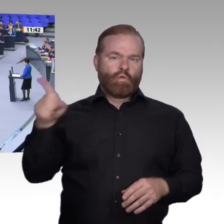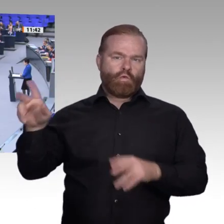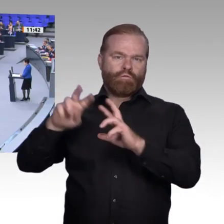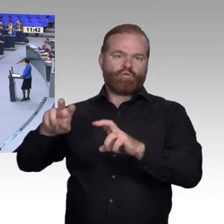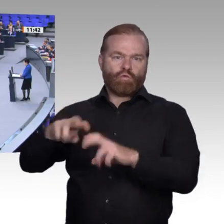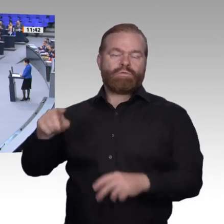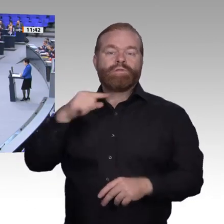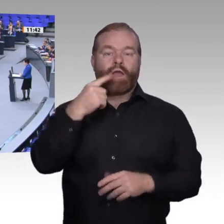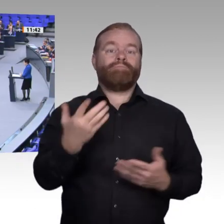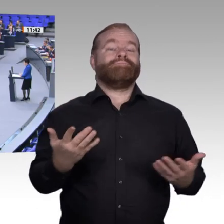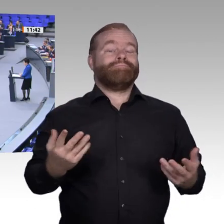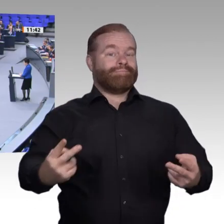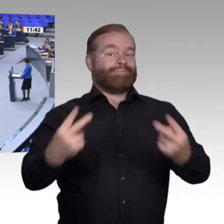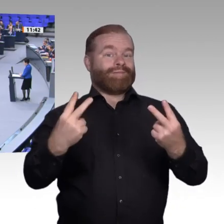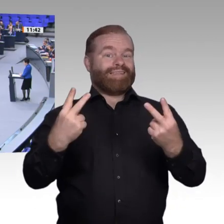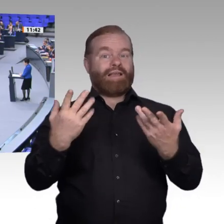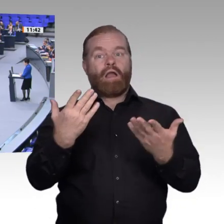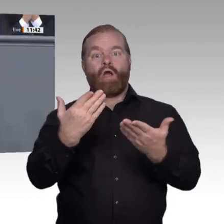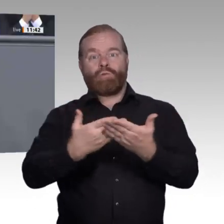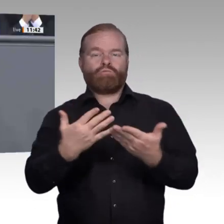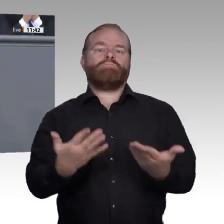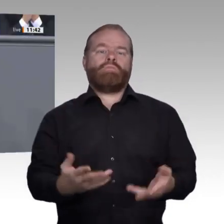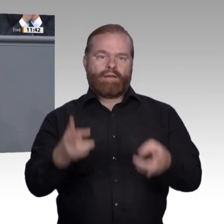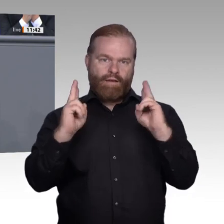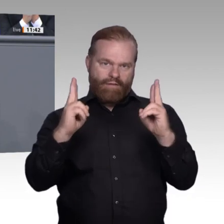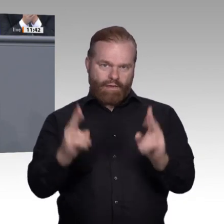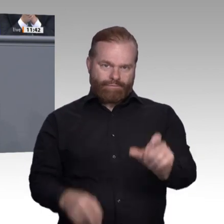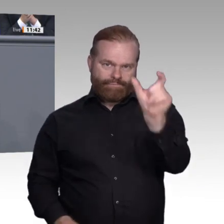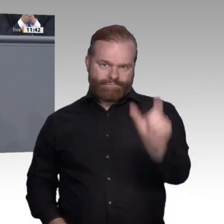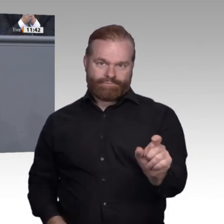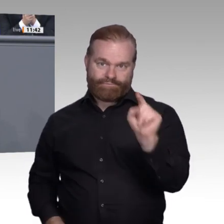zu Moderatoren von Lernprozessen verkommen. Meine Damen und Herren, das Vertrauen in